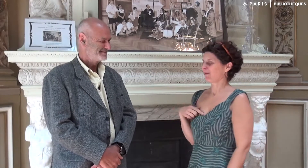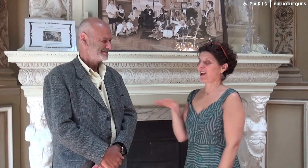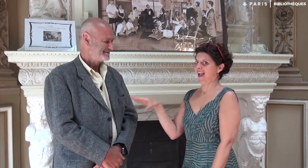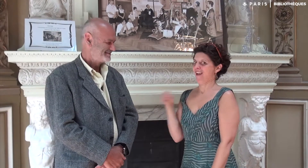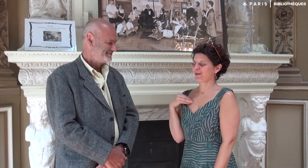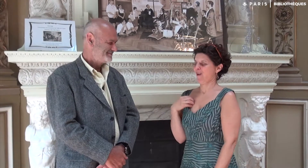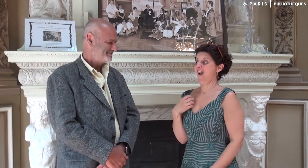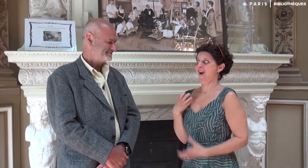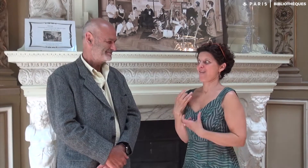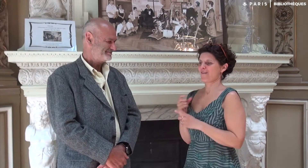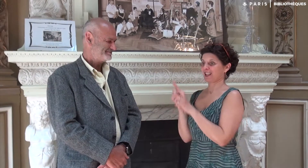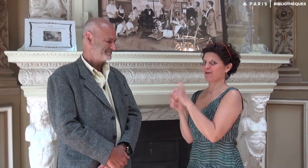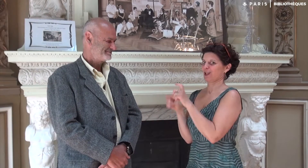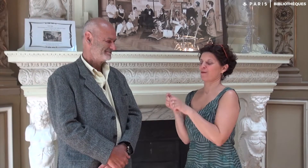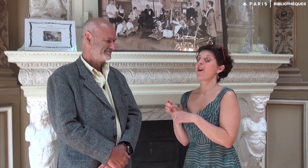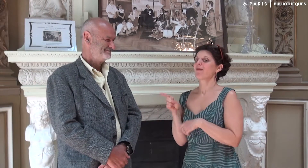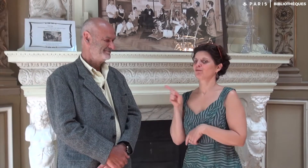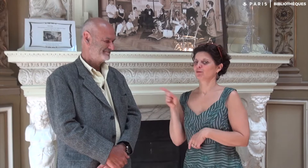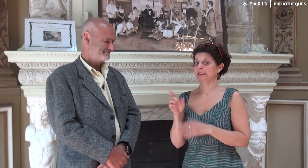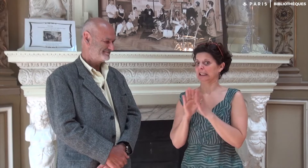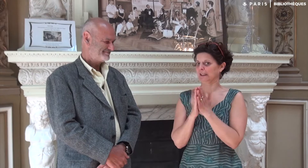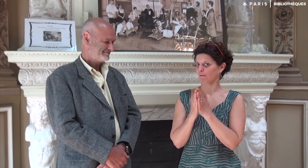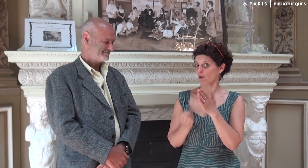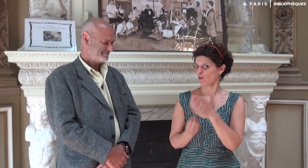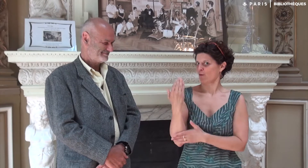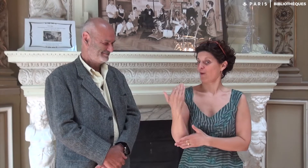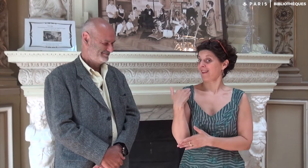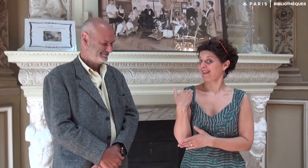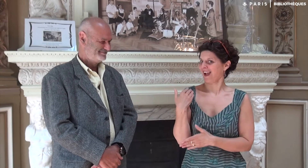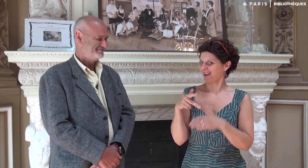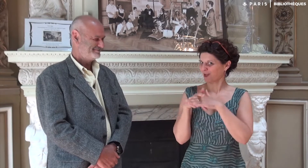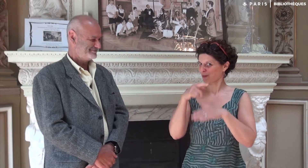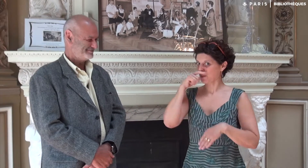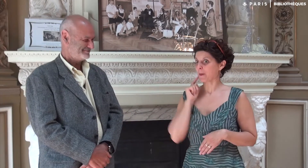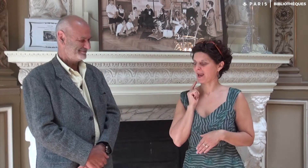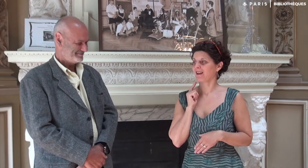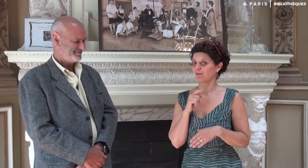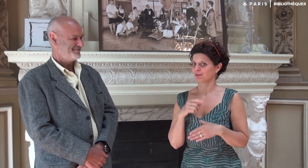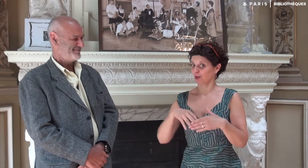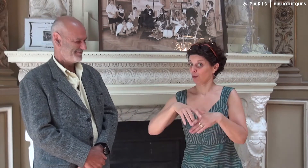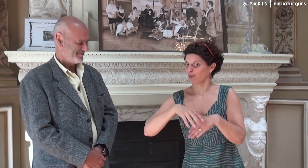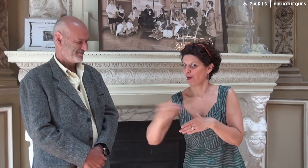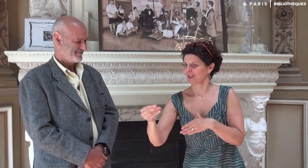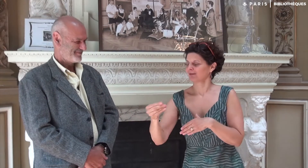Je t’ai invité car j’ai envie de te poser plein de questions sur la sortie de ton nouveau livre paru récemment, début mai 2017.